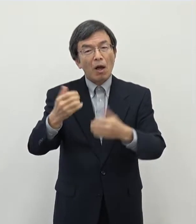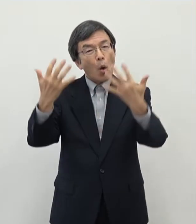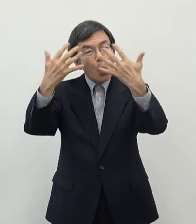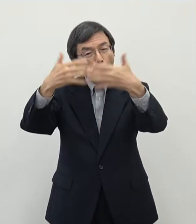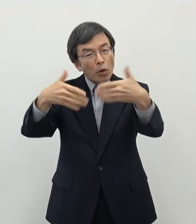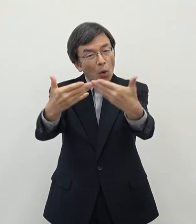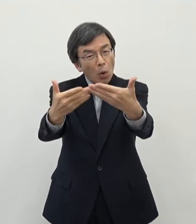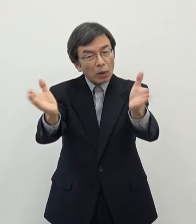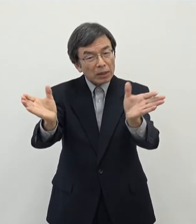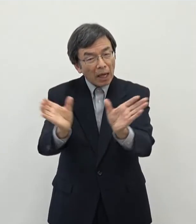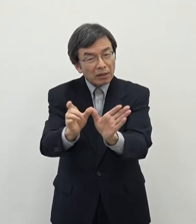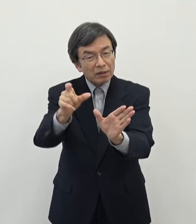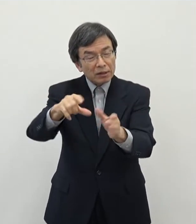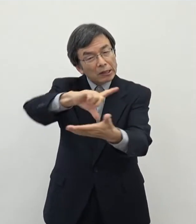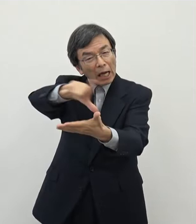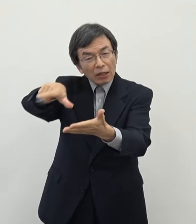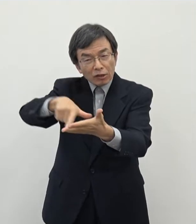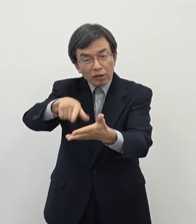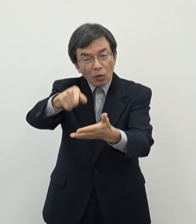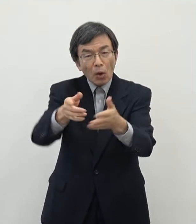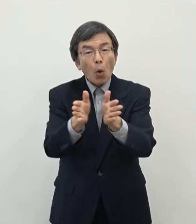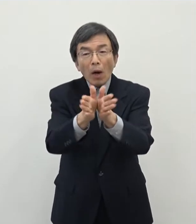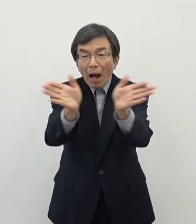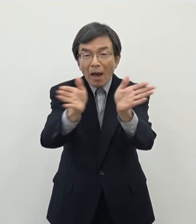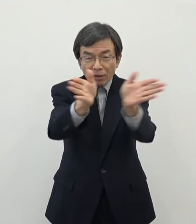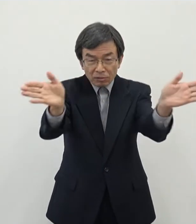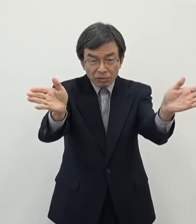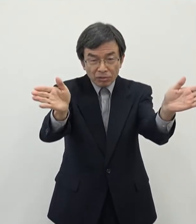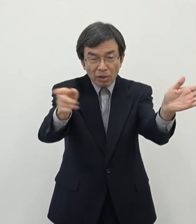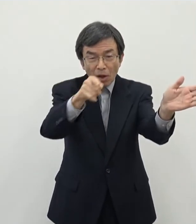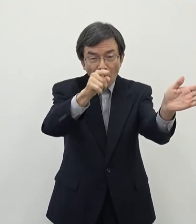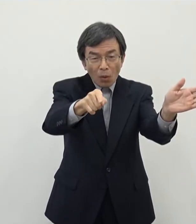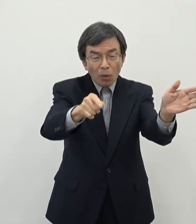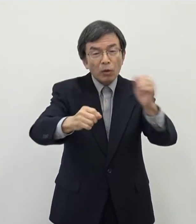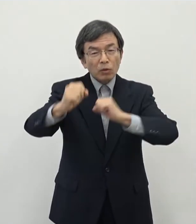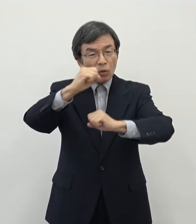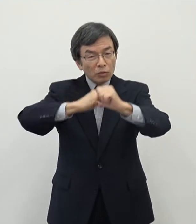こういうものを 開発をしていただく取り組みに対しまして